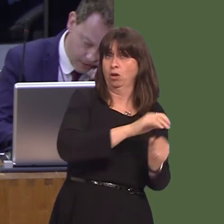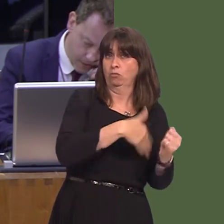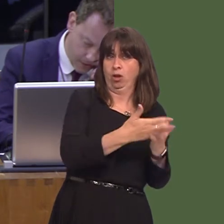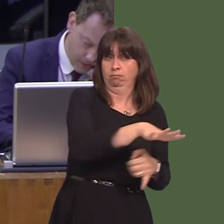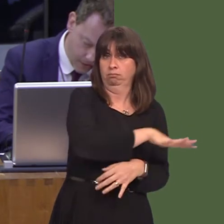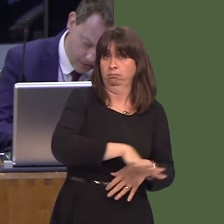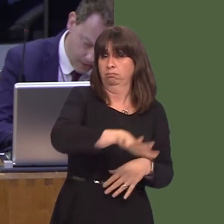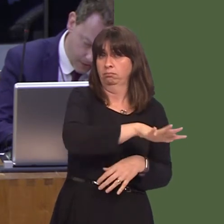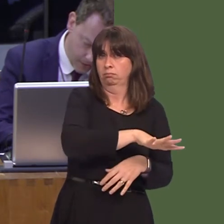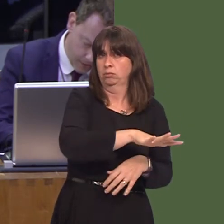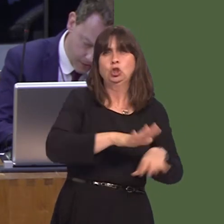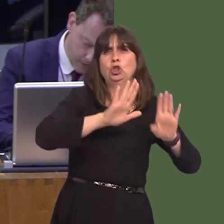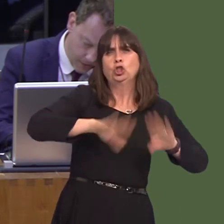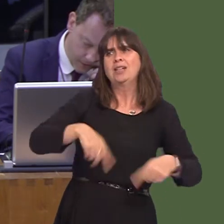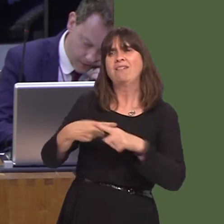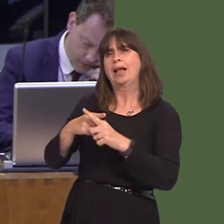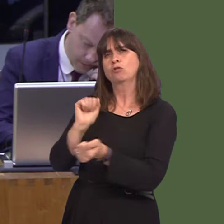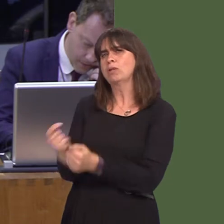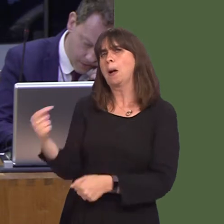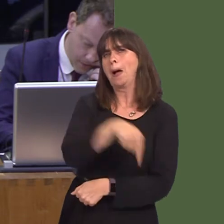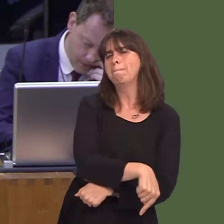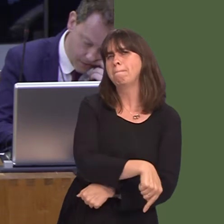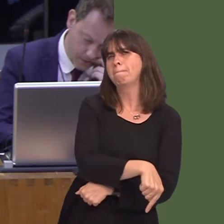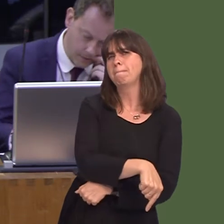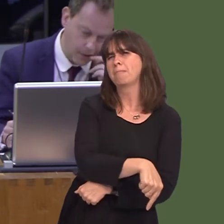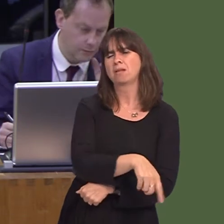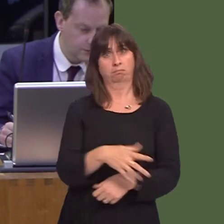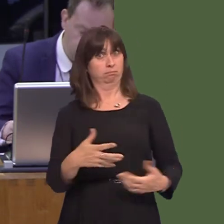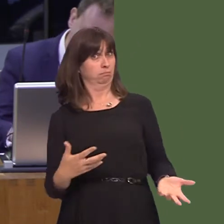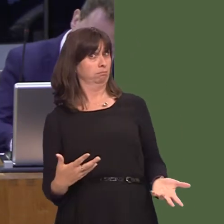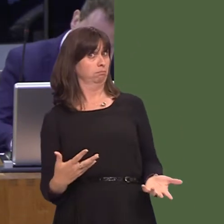should not be used to house English prisoners. First Minister, can you clarify your Government's